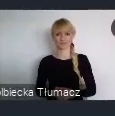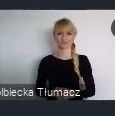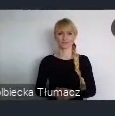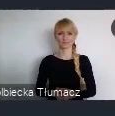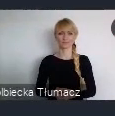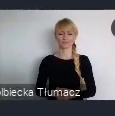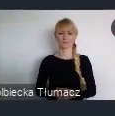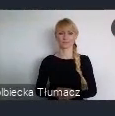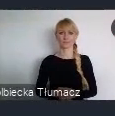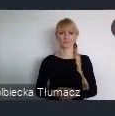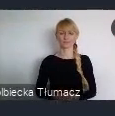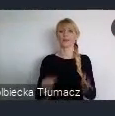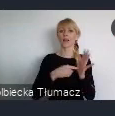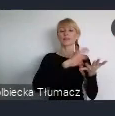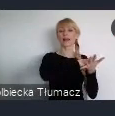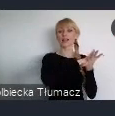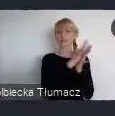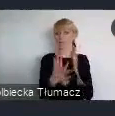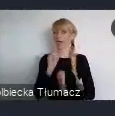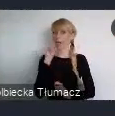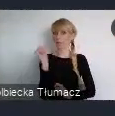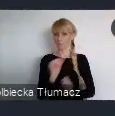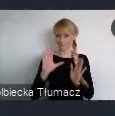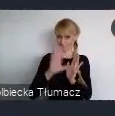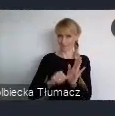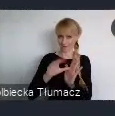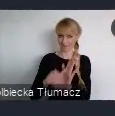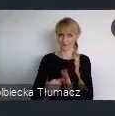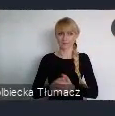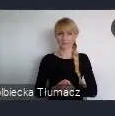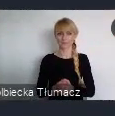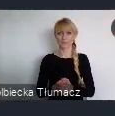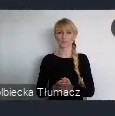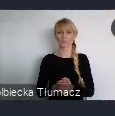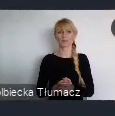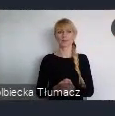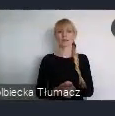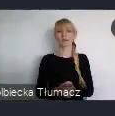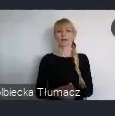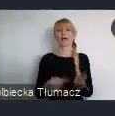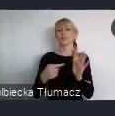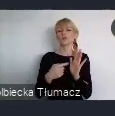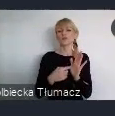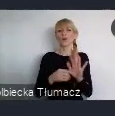Transformacja Europejskich Miast, nazywanych roboczo "Ścieżką Europejską"